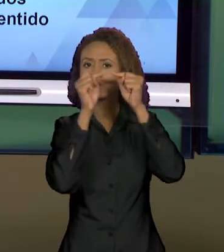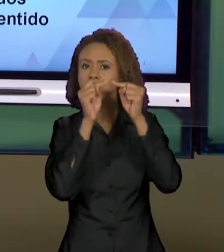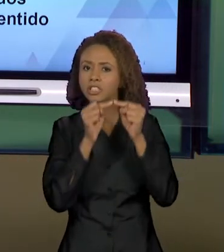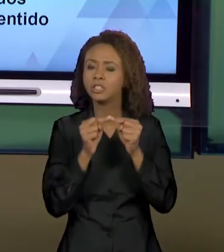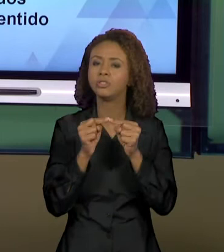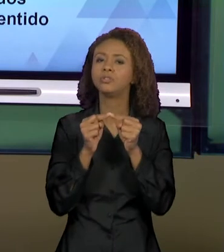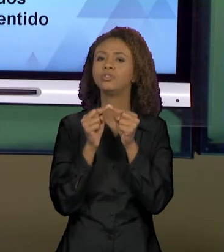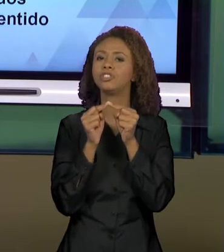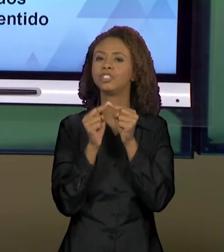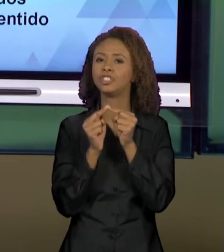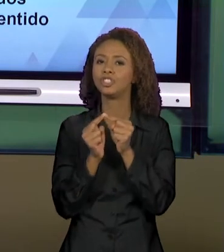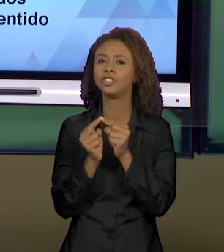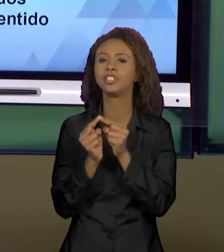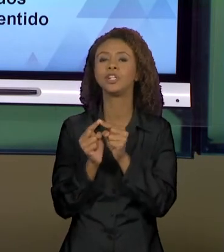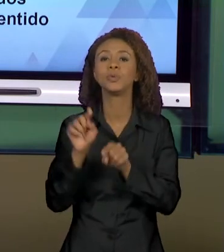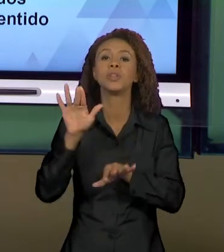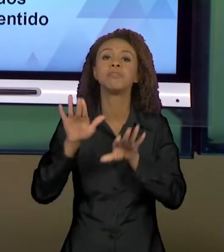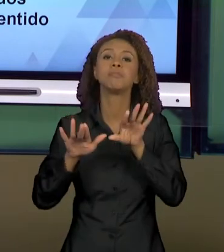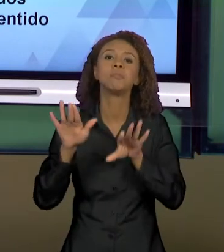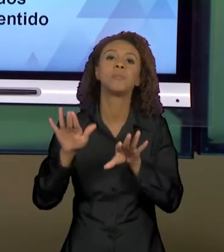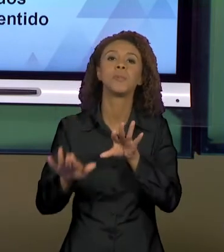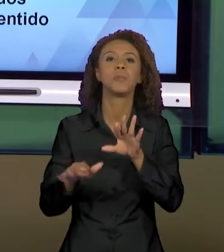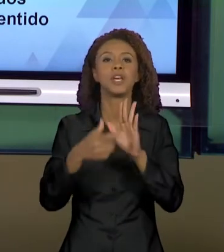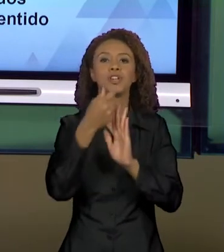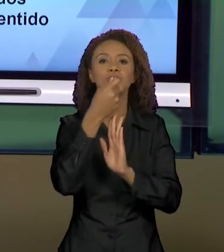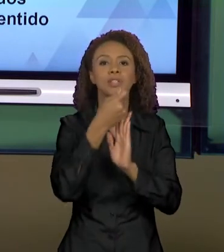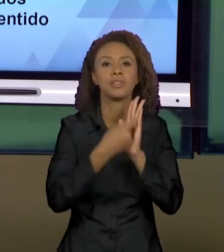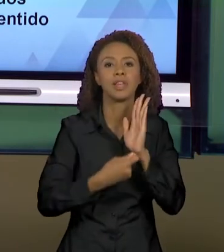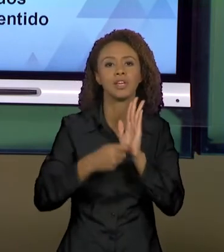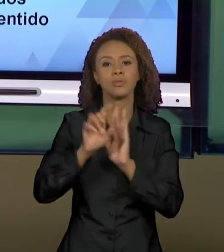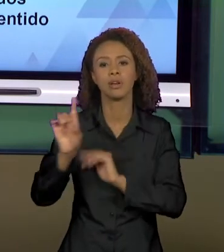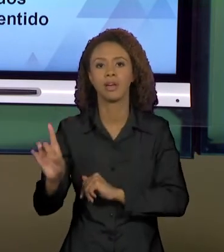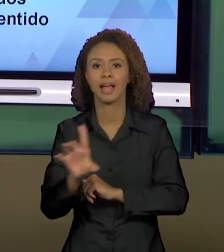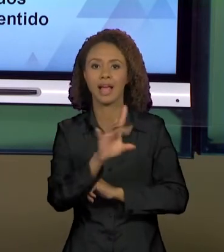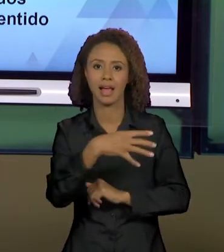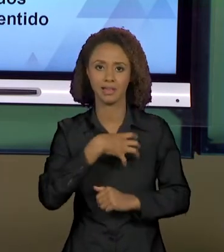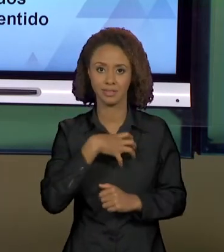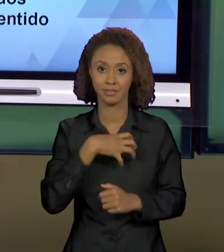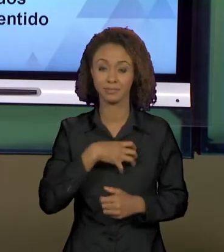CADA TIPO DE TEXTO. VOCÊS VIRAM TAMBÉM UMA NOÇÃO